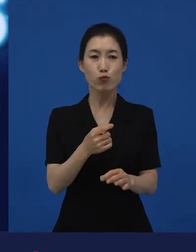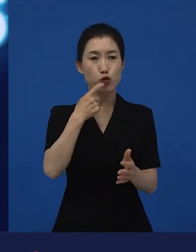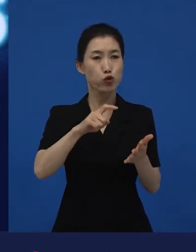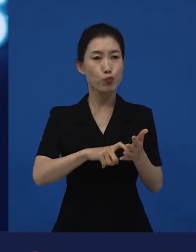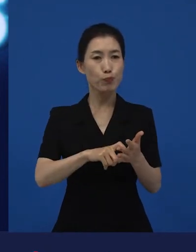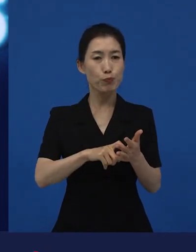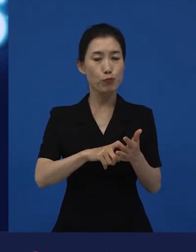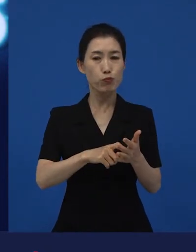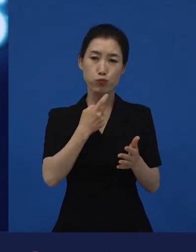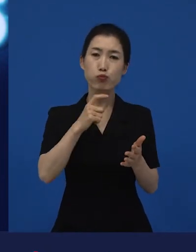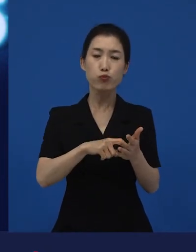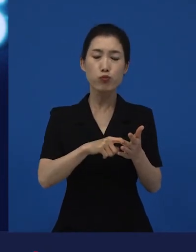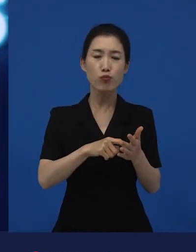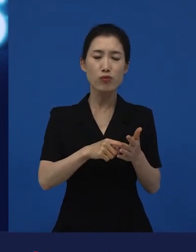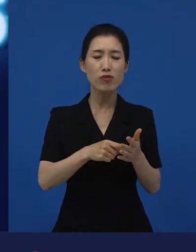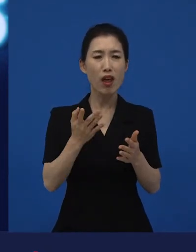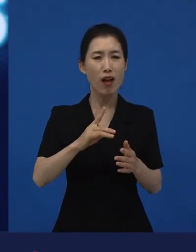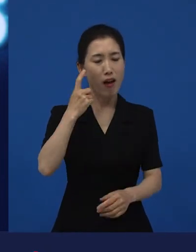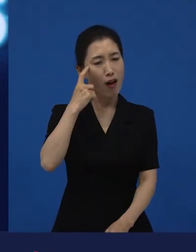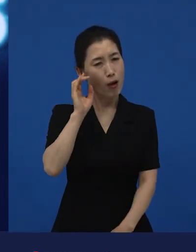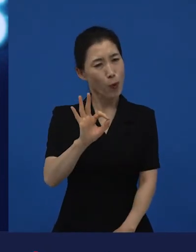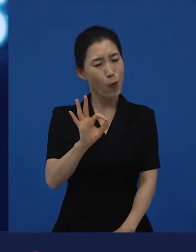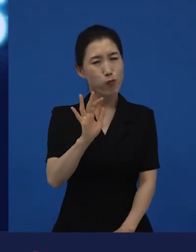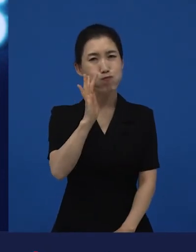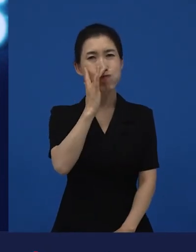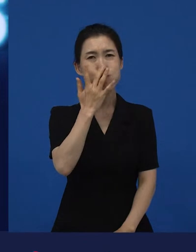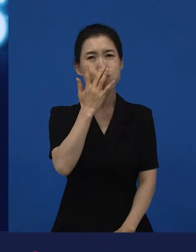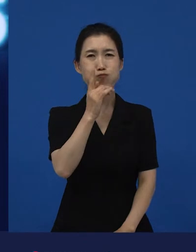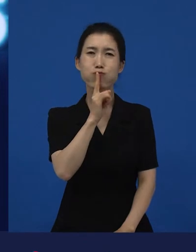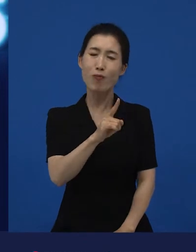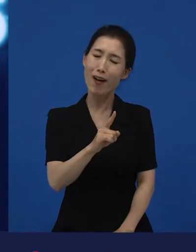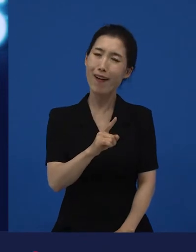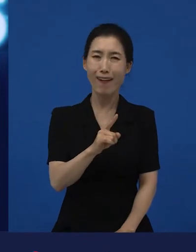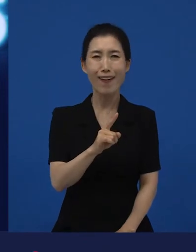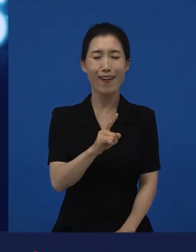쉬운 것 같지만 무슨 얘긴지 잘 모르겠는 말이기도 하죠